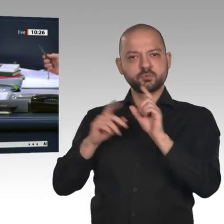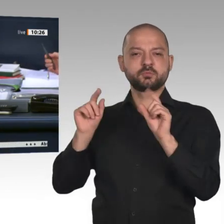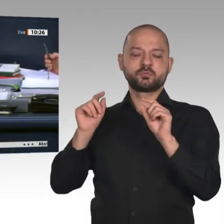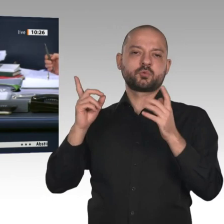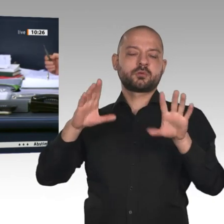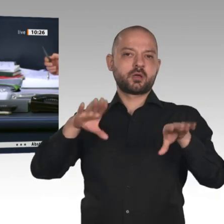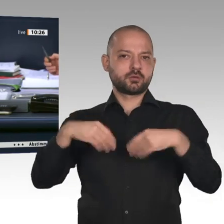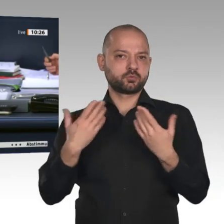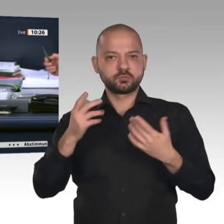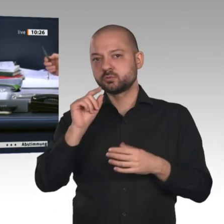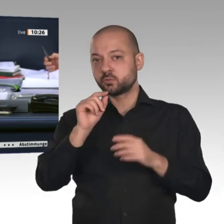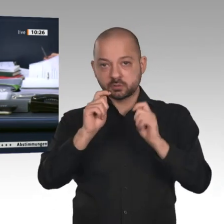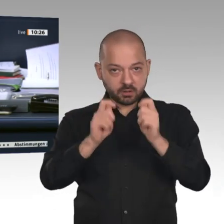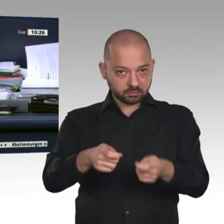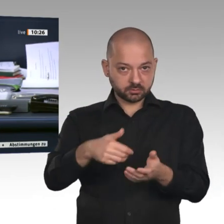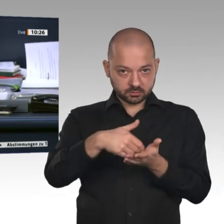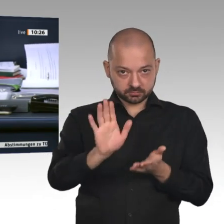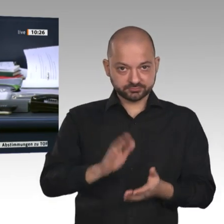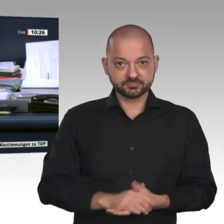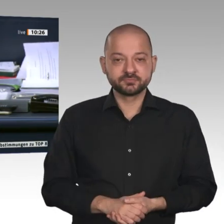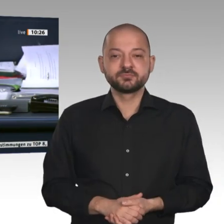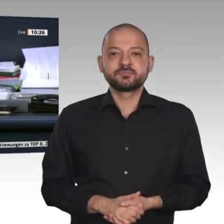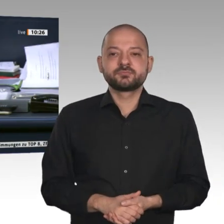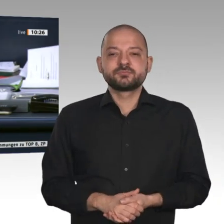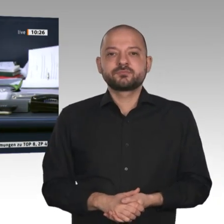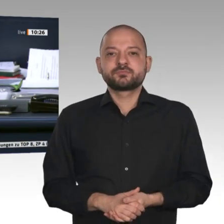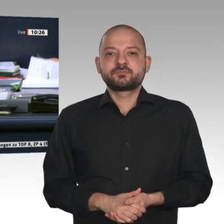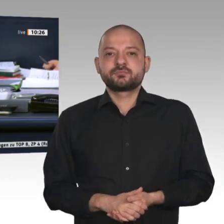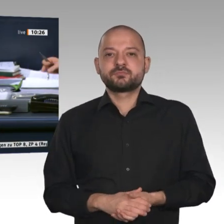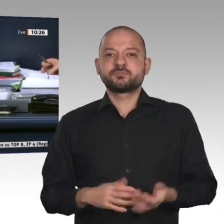Beschlussempfehlung des Ausschusses für Wirtschaft und Energie zu dem Antrag der